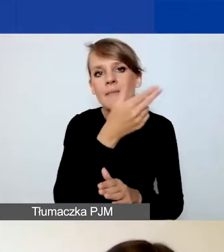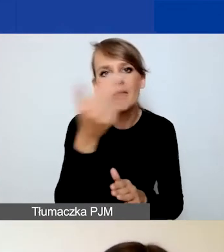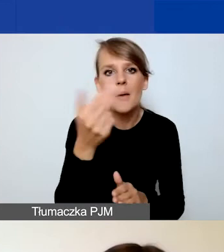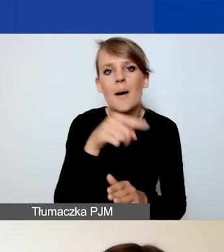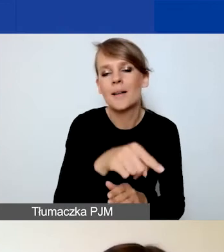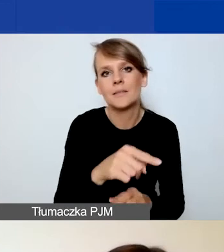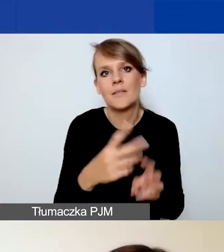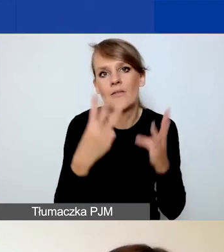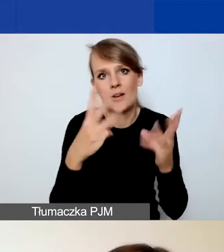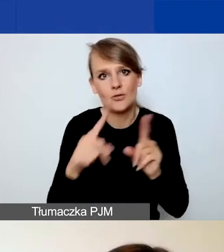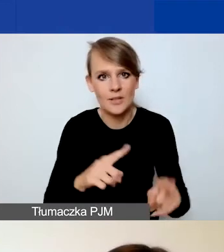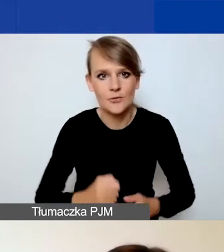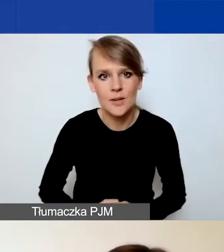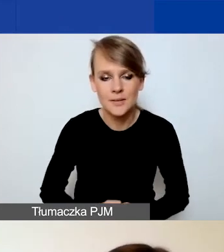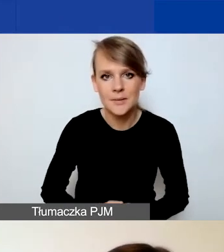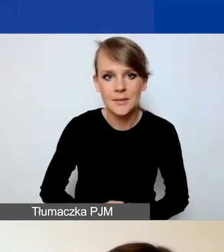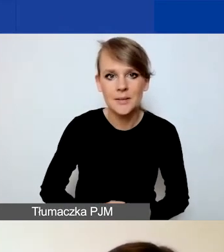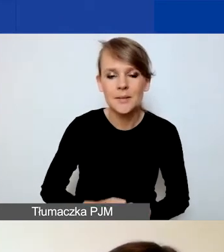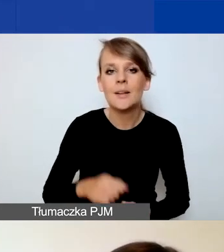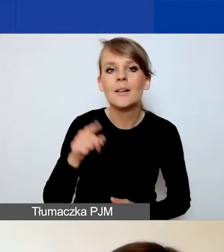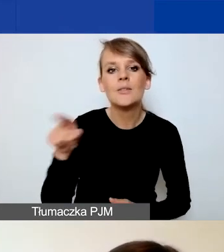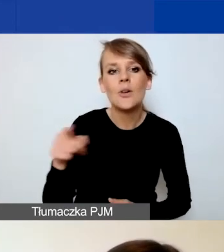W Generatorze wygląda to tak jak na slajdzie,